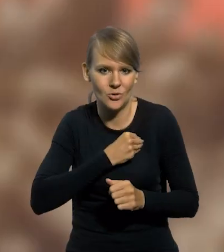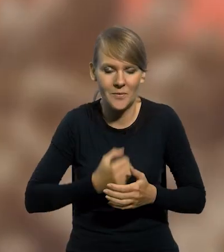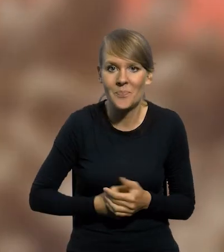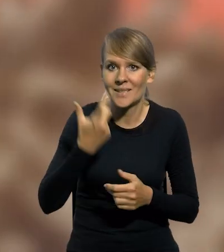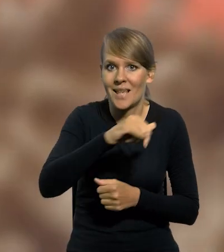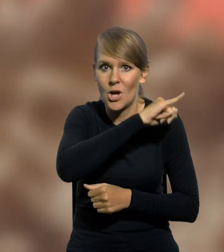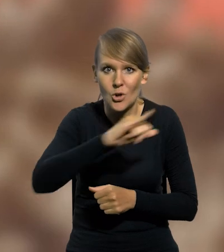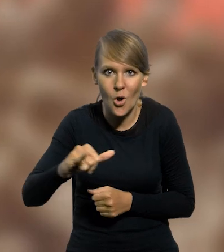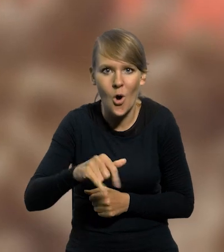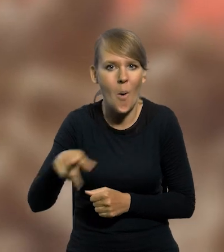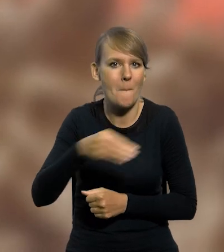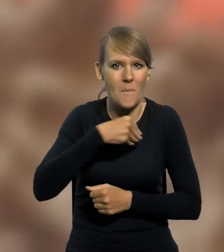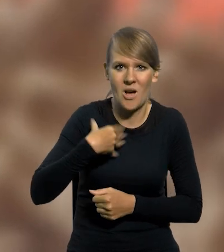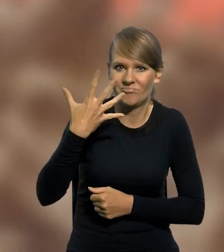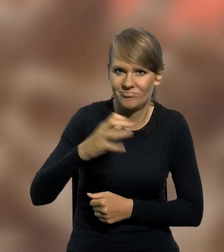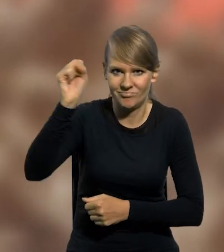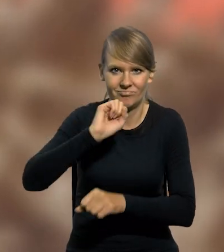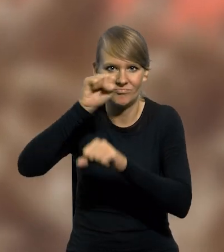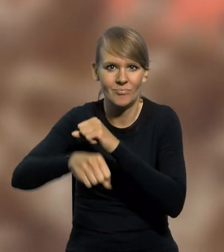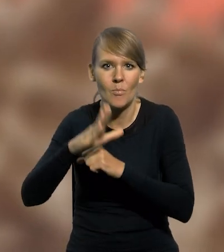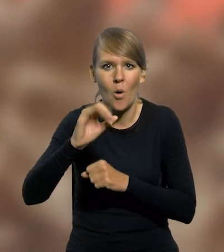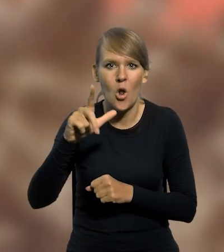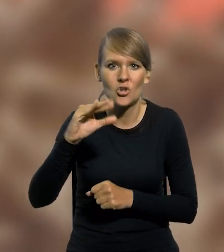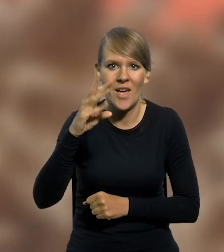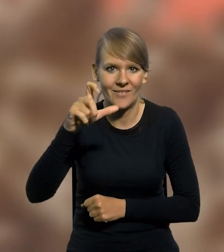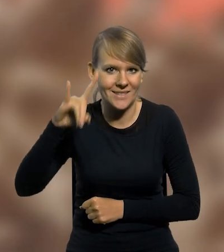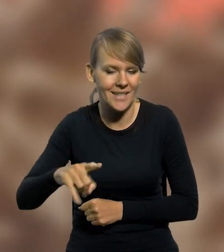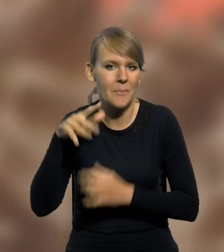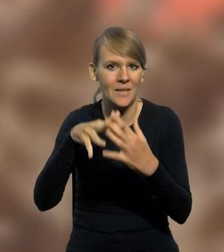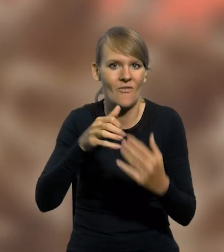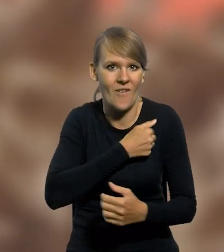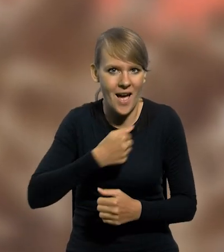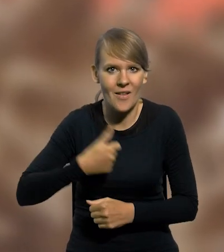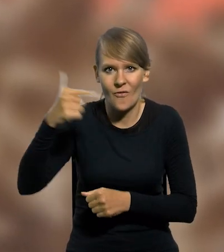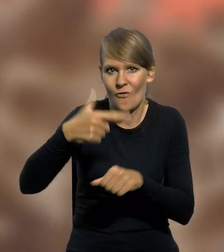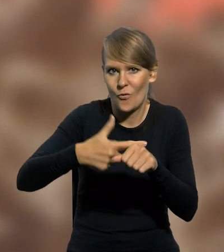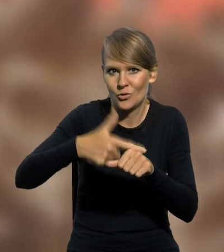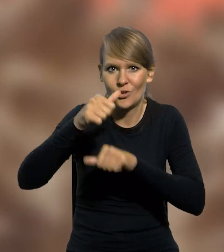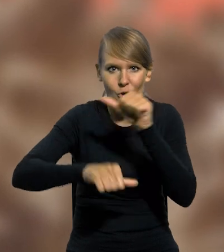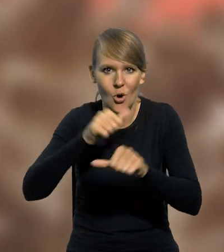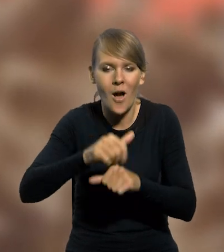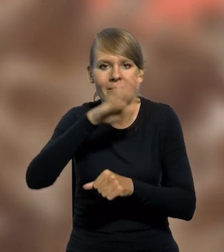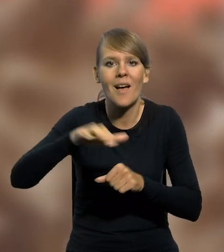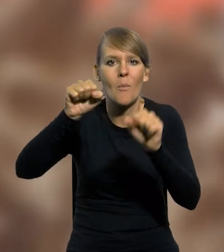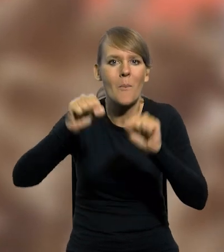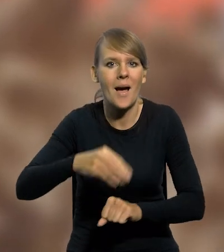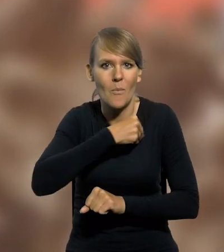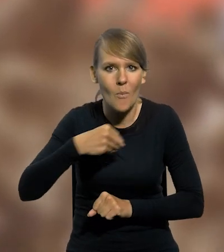Setną rocznicę wielkiego polskiego zwycięstwa nad bolszewikami w Bitwie Warszawskiej, tj. w 2020 roku Narodowy Bank Polski